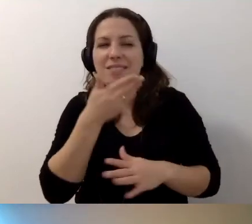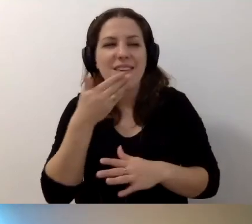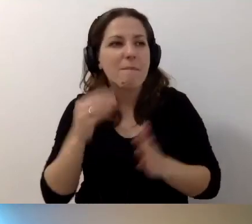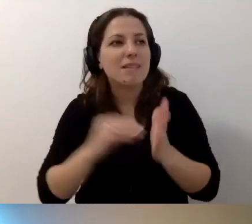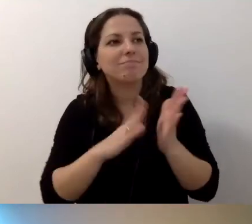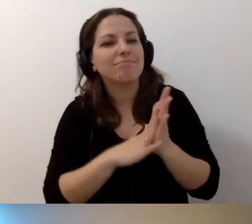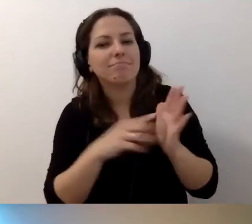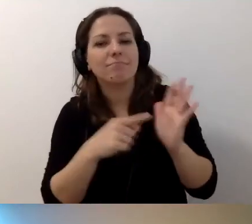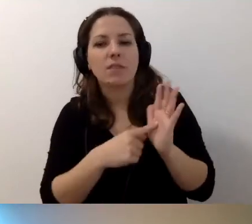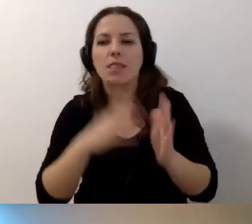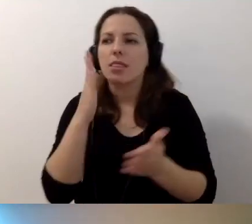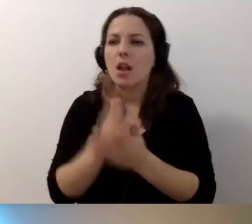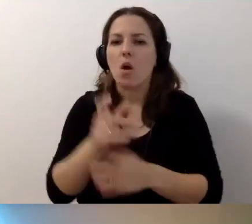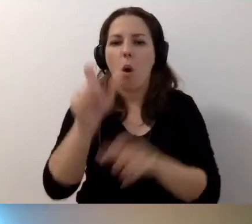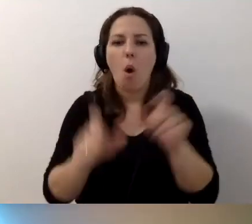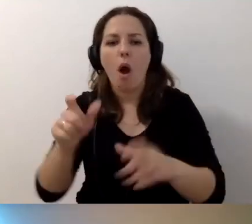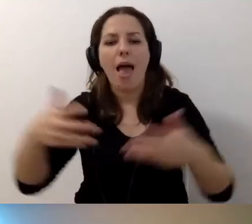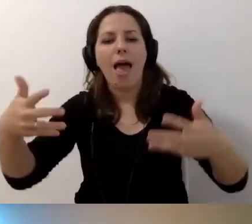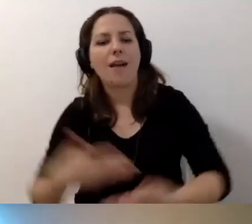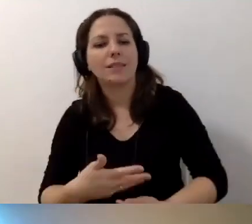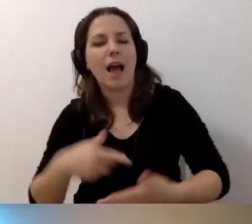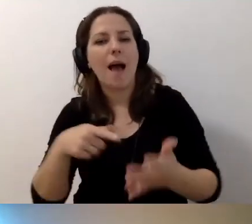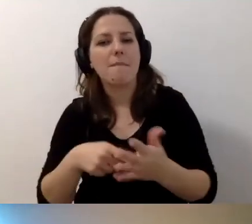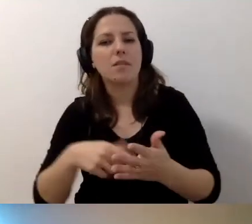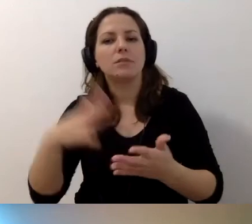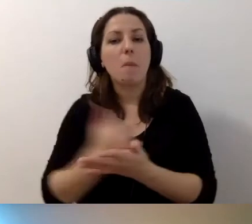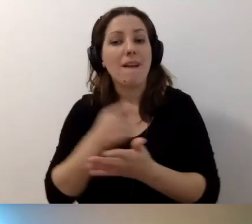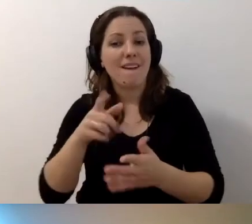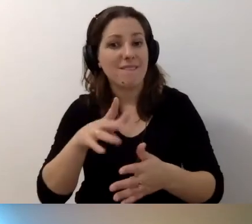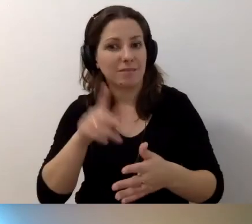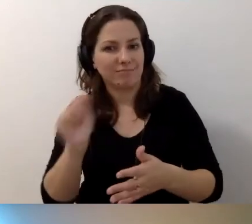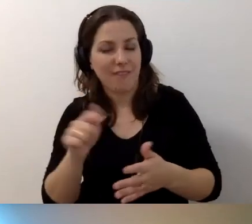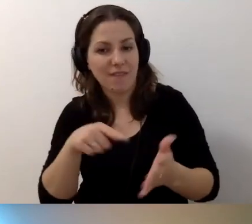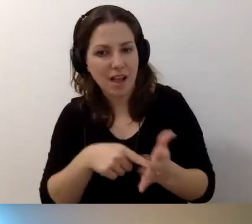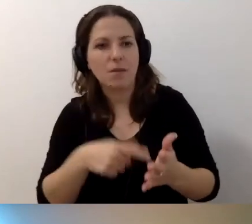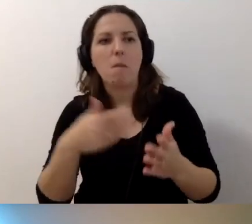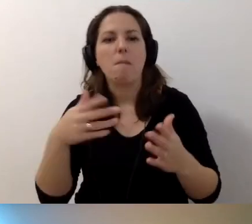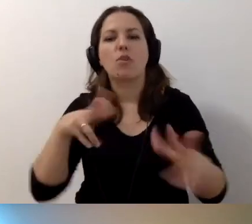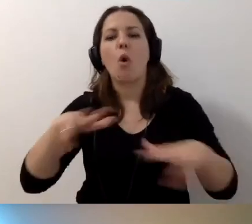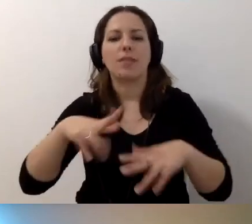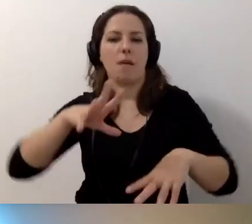że tylko osoby z tym egzaminem i kwalifikacjami mogą pełnić funkcję koordynatorów dostępności.